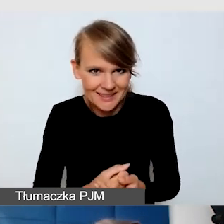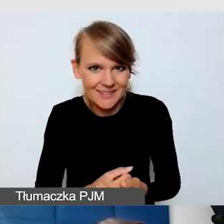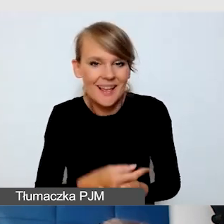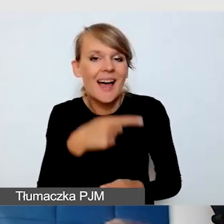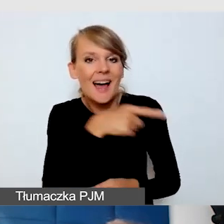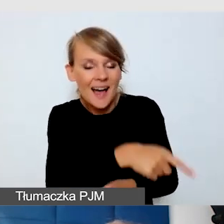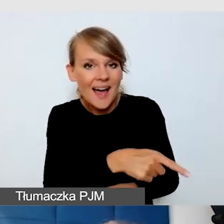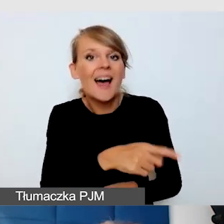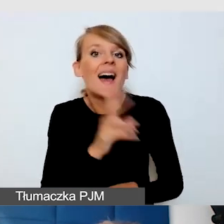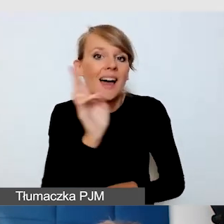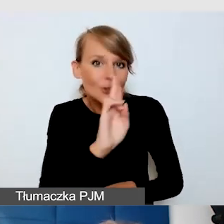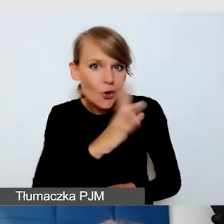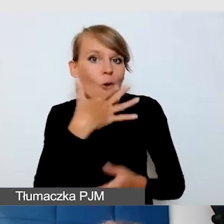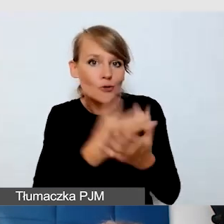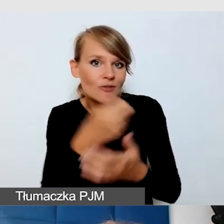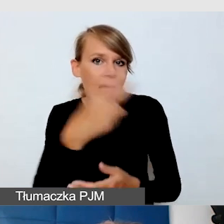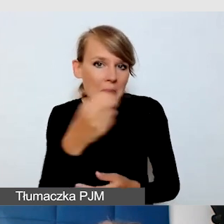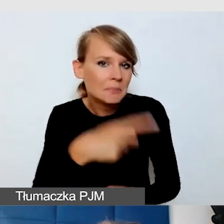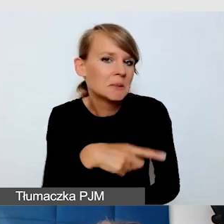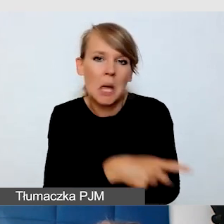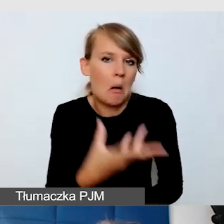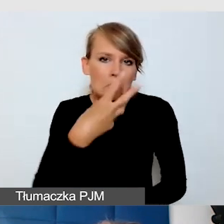A ci, których drażni opóźnienie, nie muszą ich widzieć.